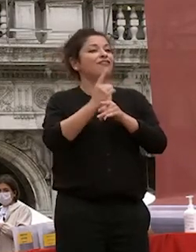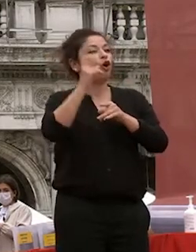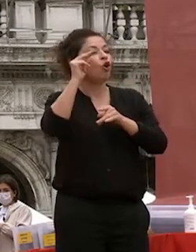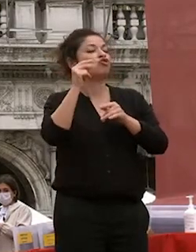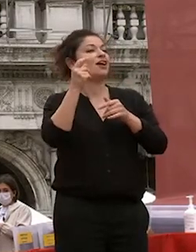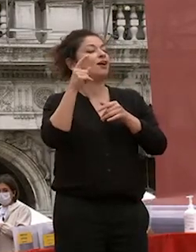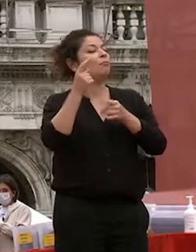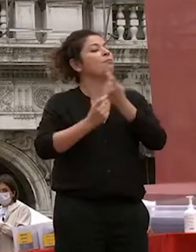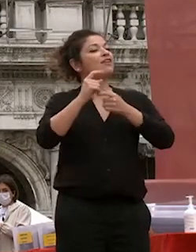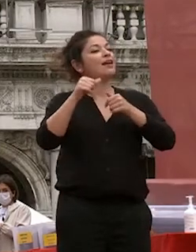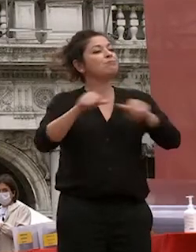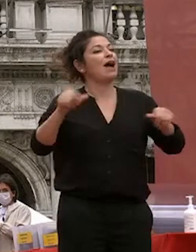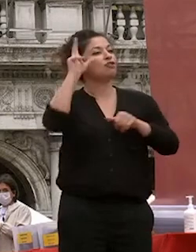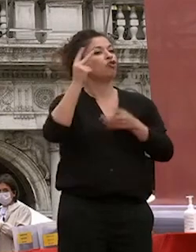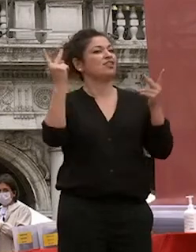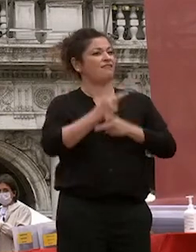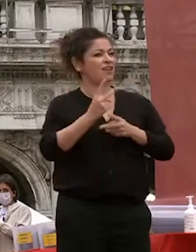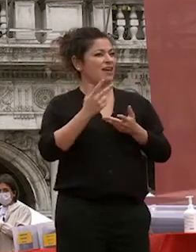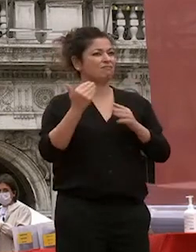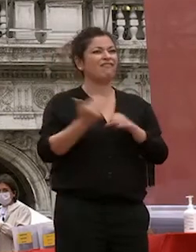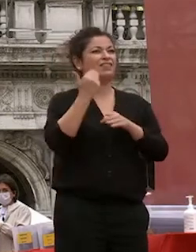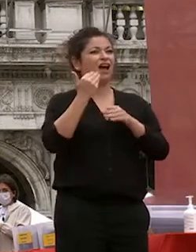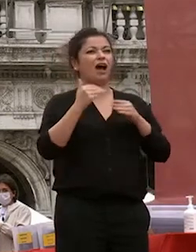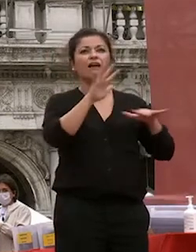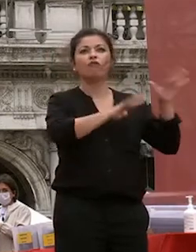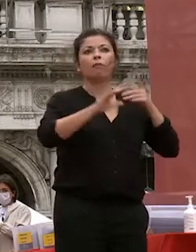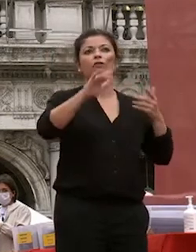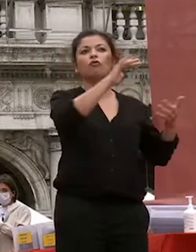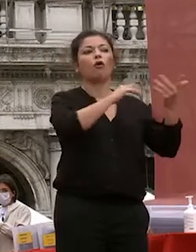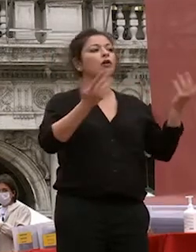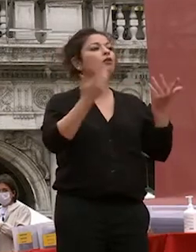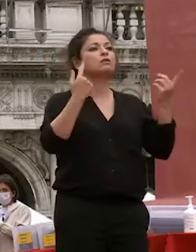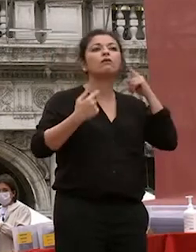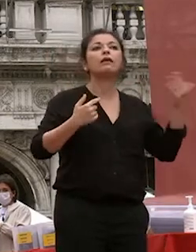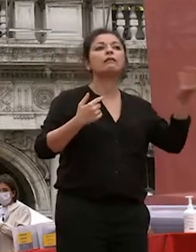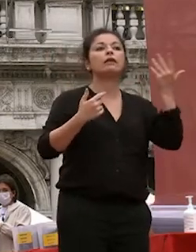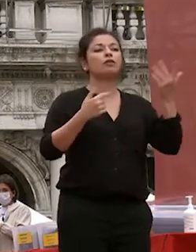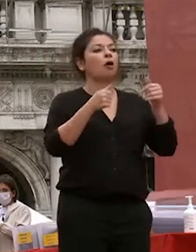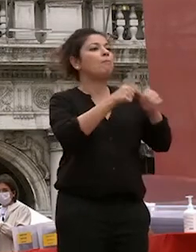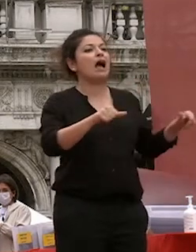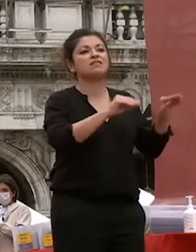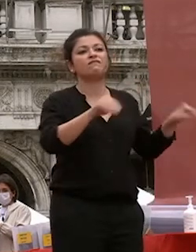volte semplicemente senza senso faccio un semplice riferimento a coloro che